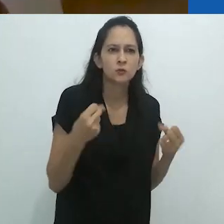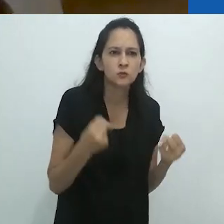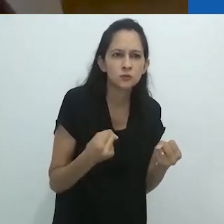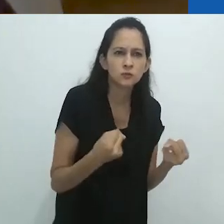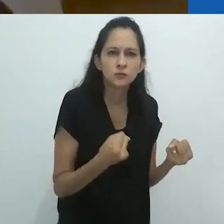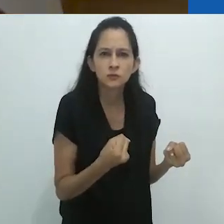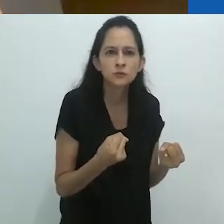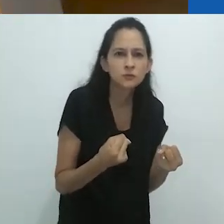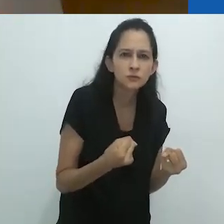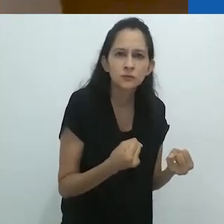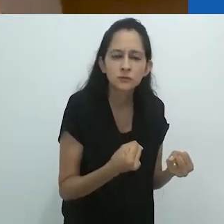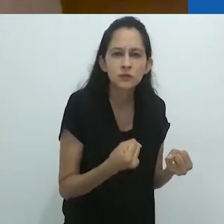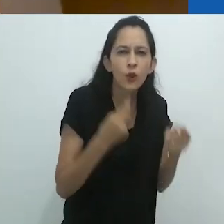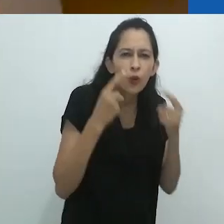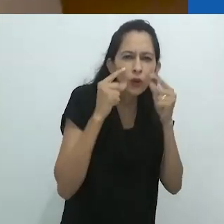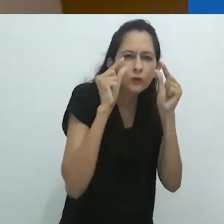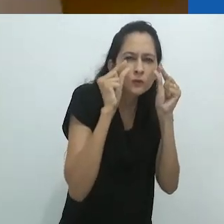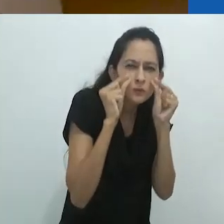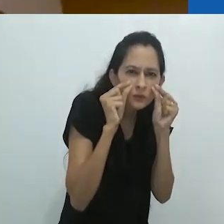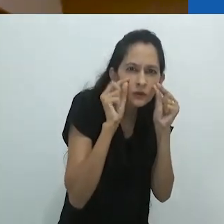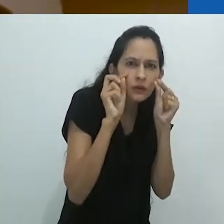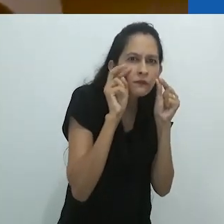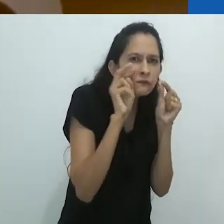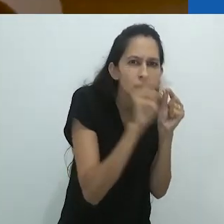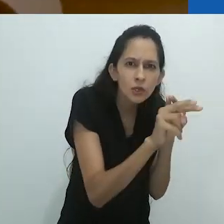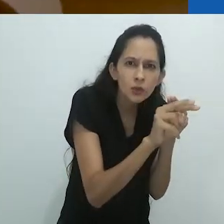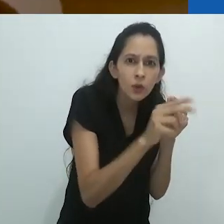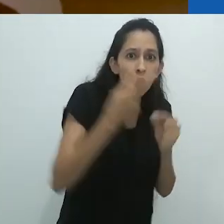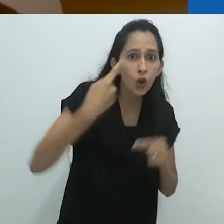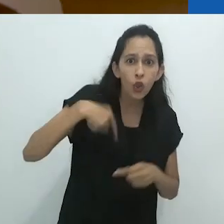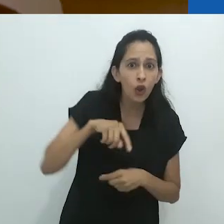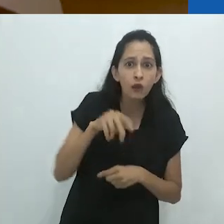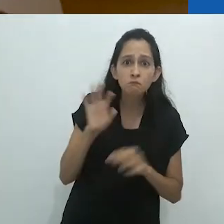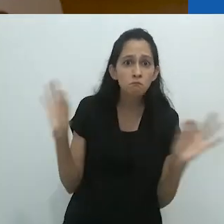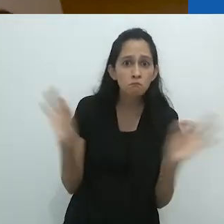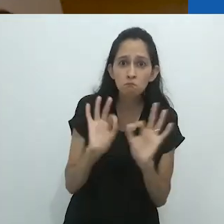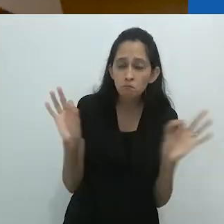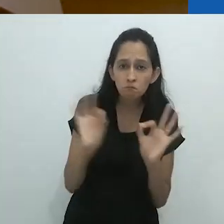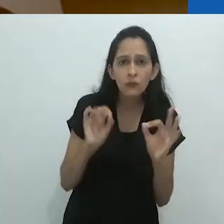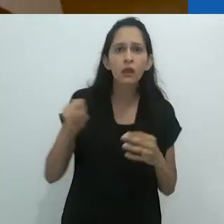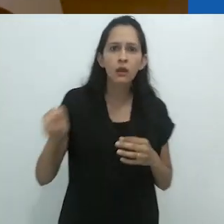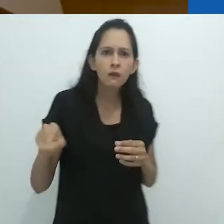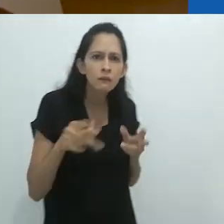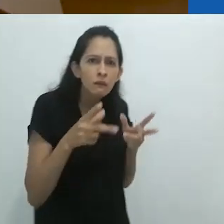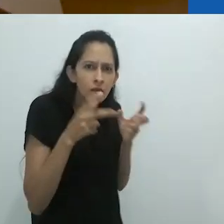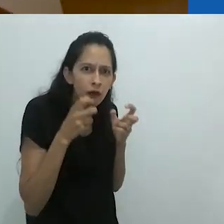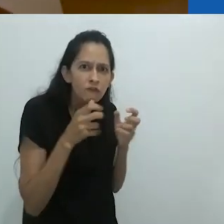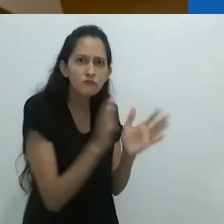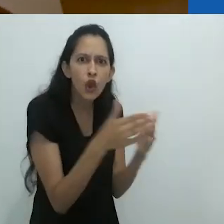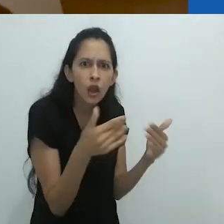Apesar de sua pouca visão, ele viu o que nenhum de nós viu.